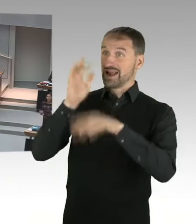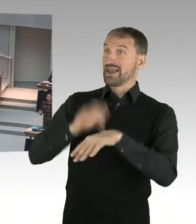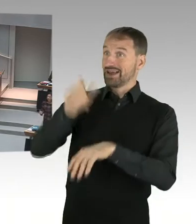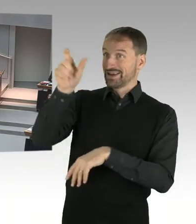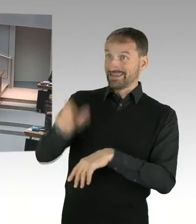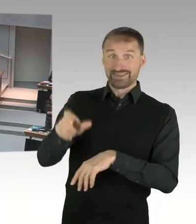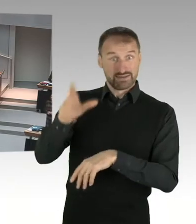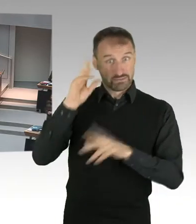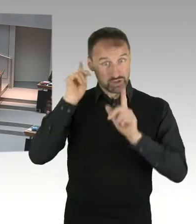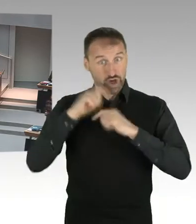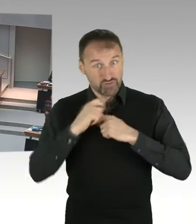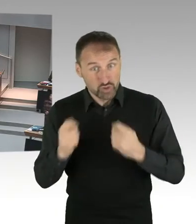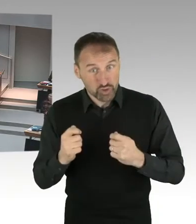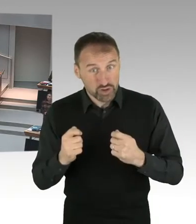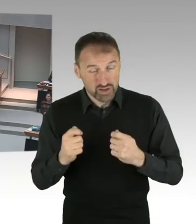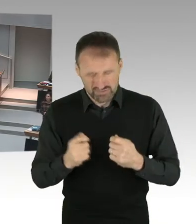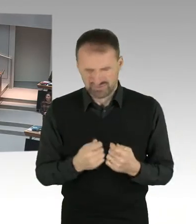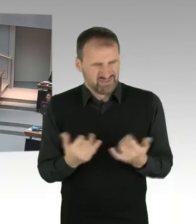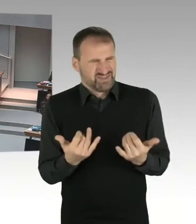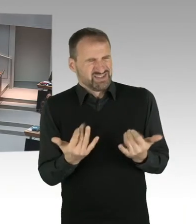(Beifall) Das kann nicht sein, ja?